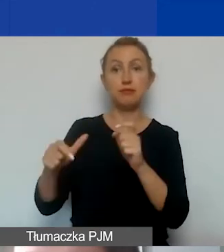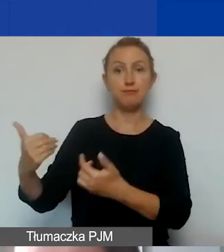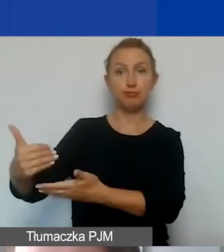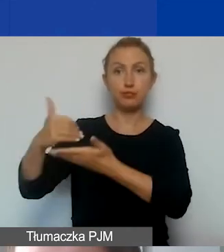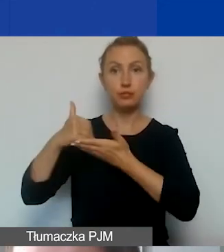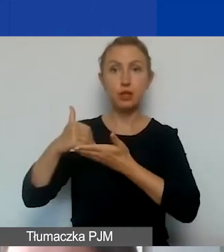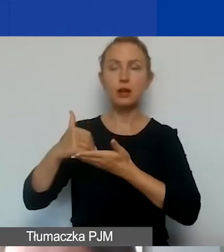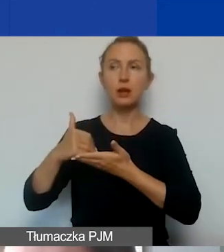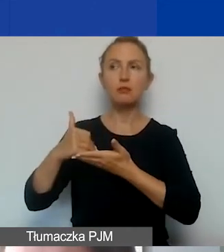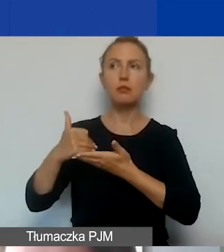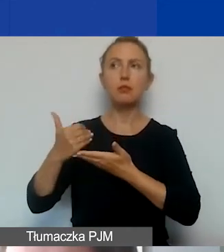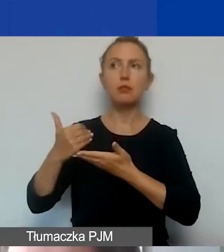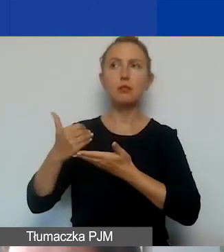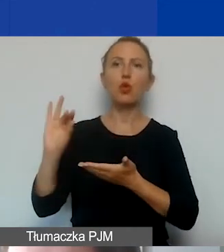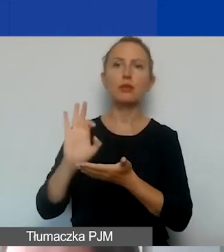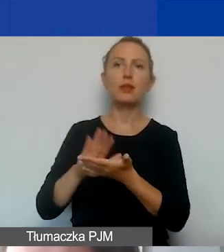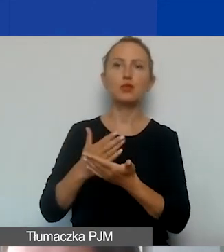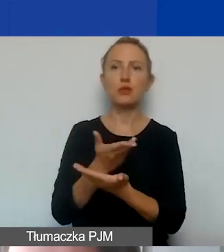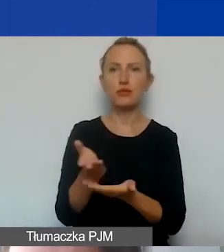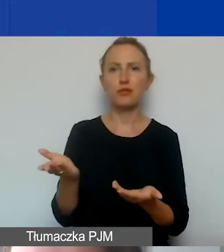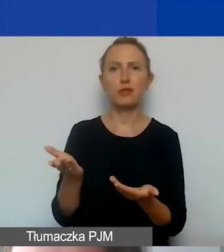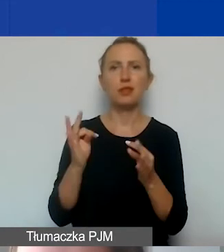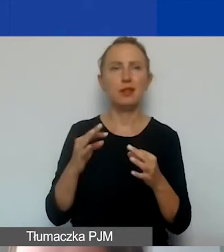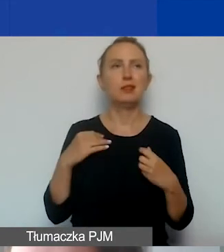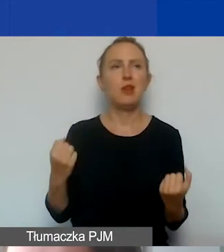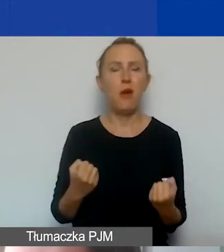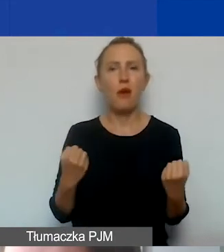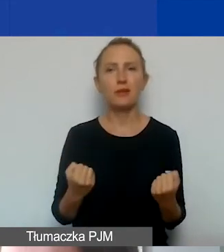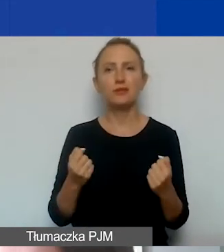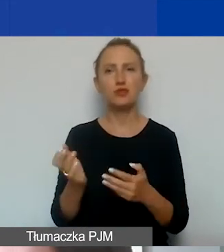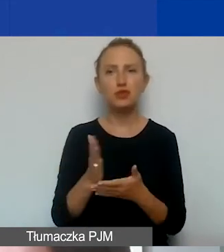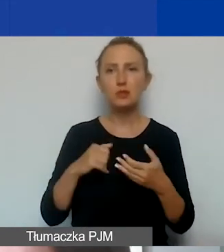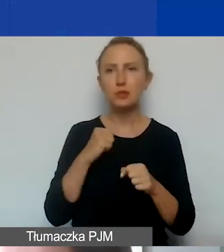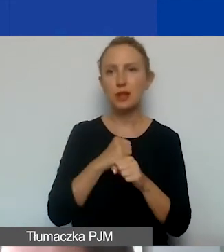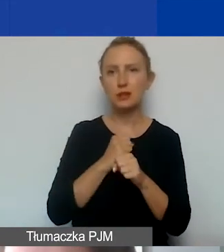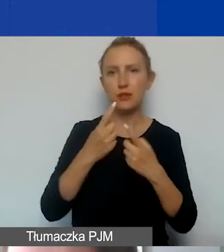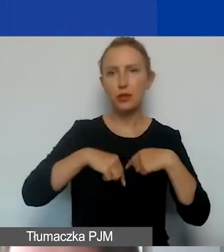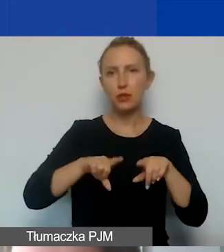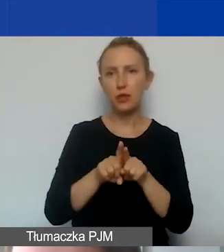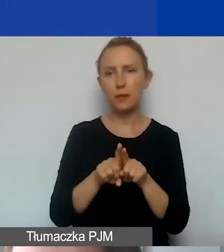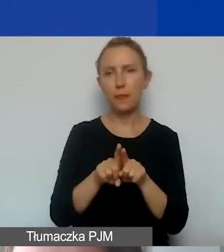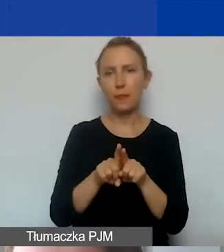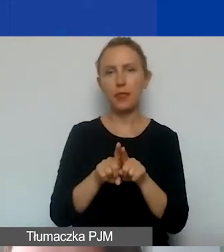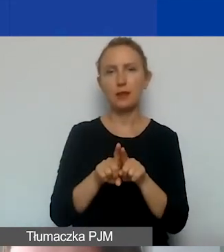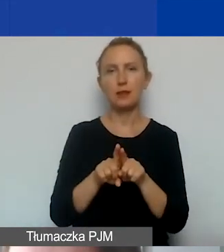ponieważ dopiero państwo działają, część prac jest wykonywana w ramach wolontariatu